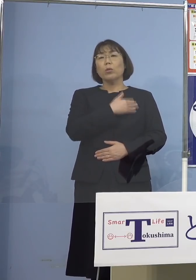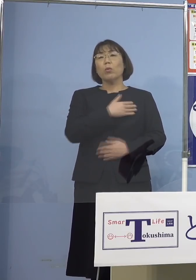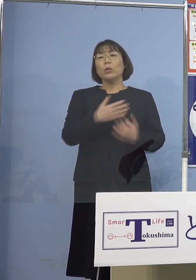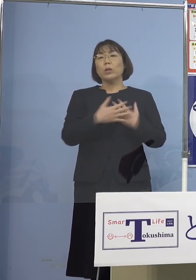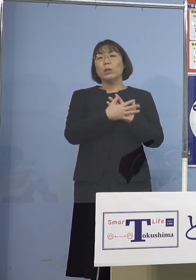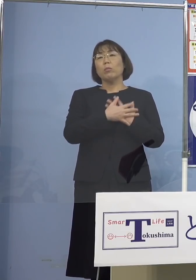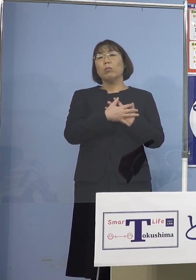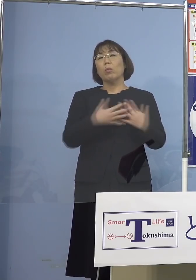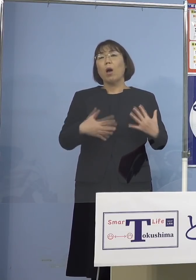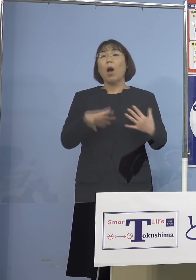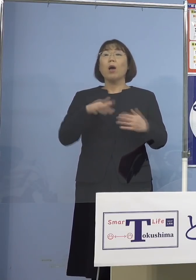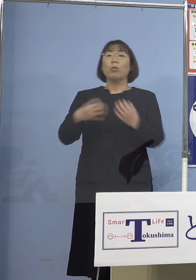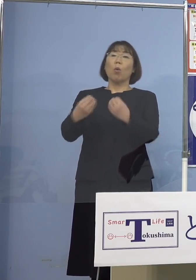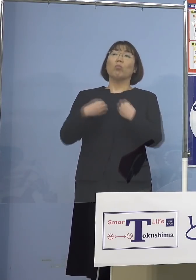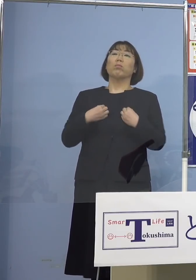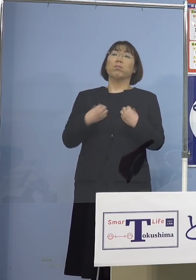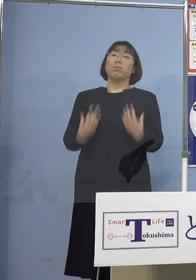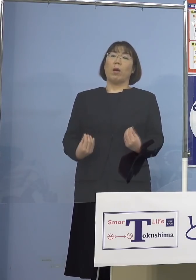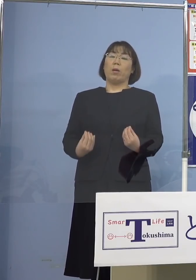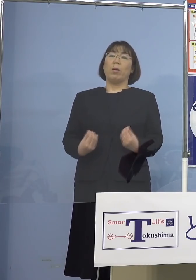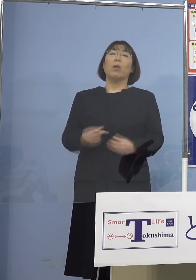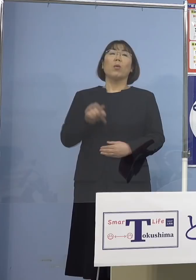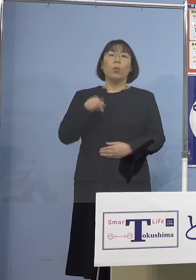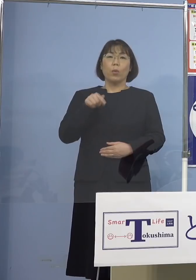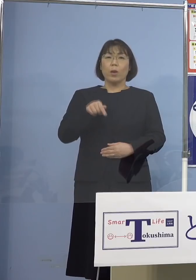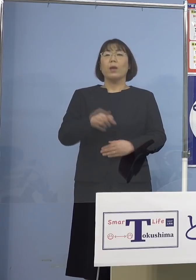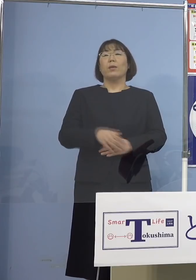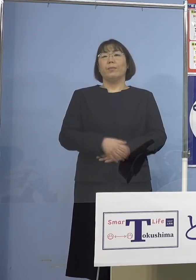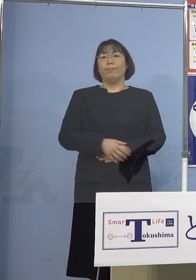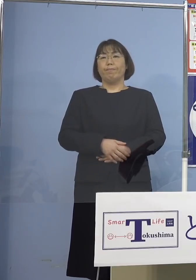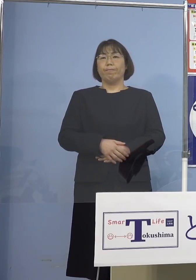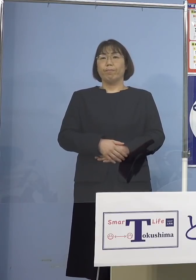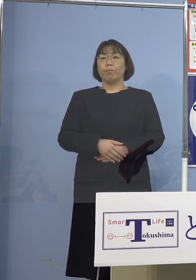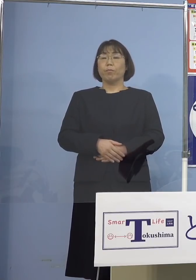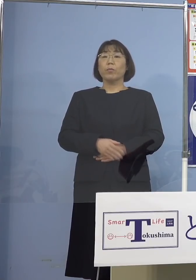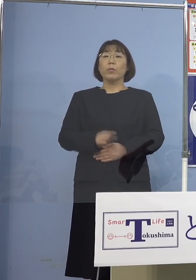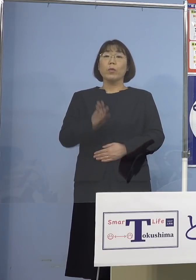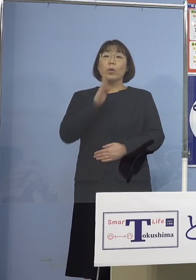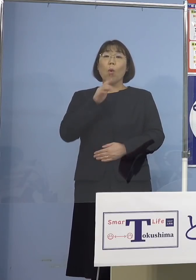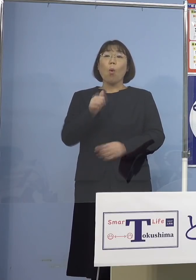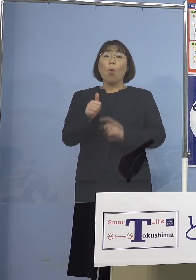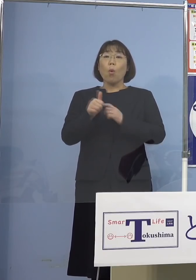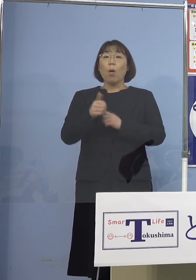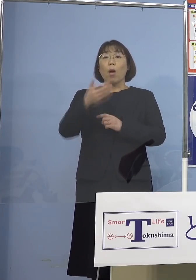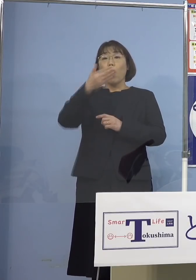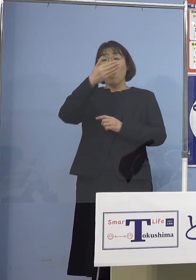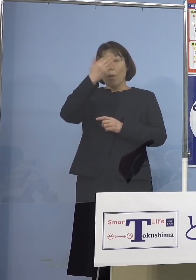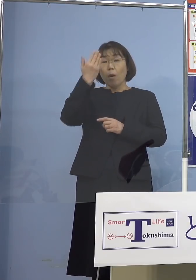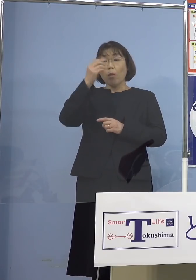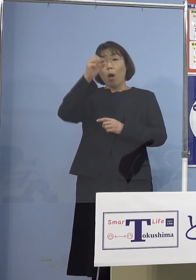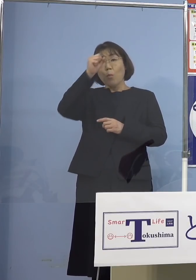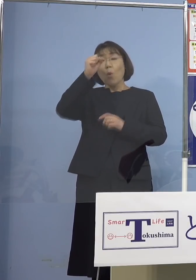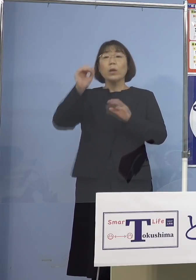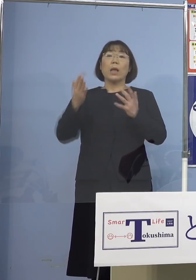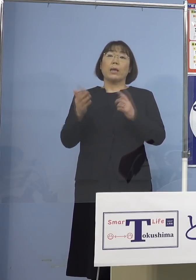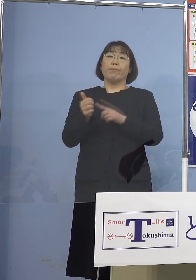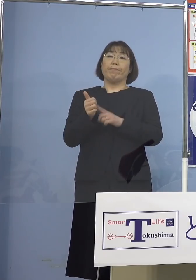かかっちゃう、ここの点ですね これでご本人が例えば 若くて既往症がない 自分はもう大体4日くらいで